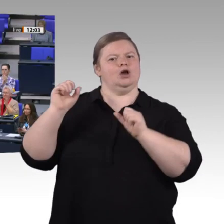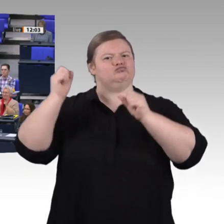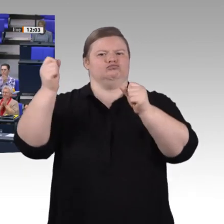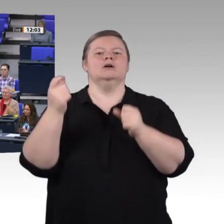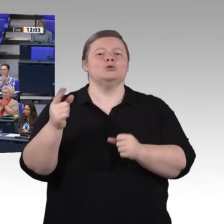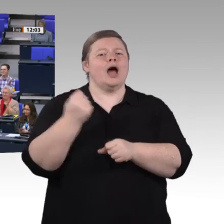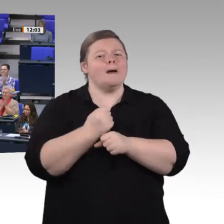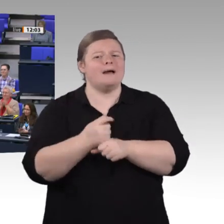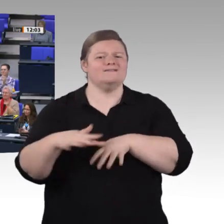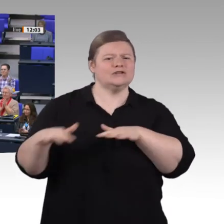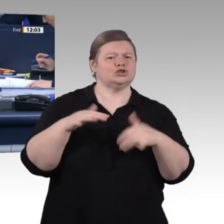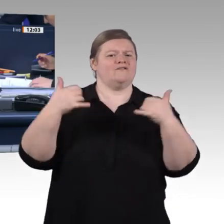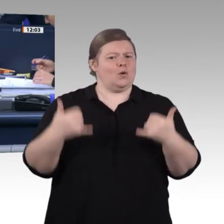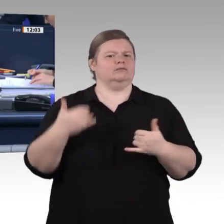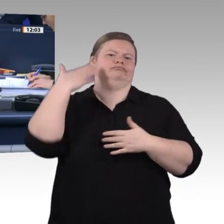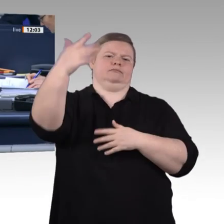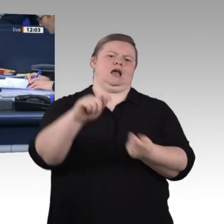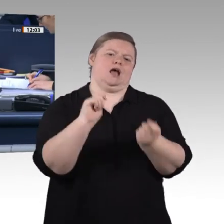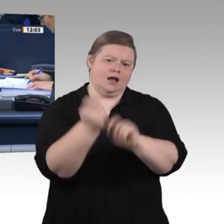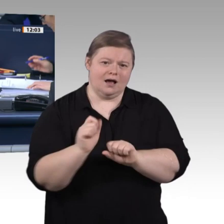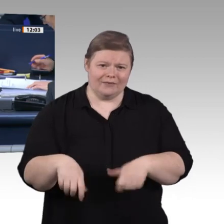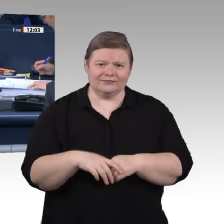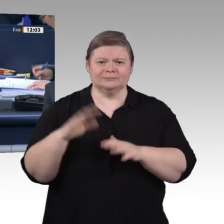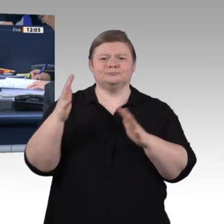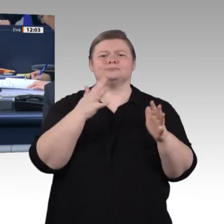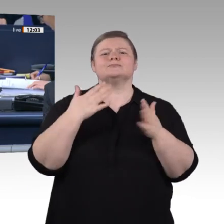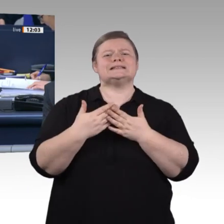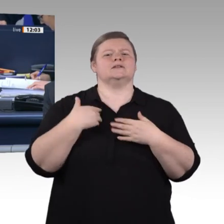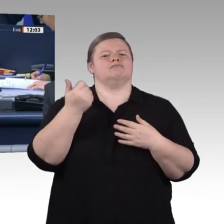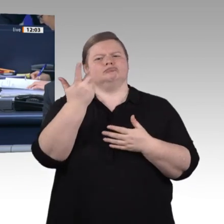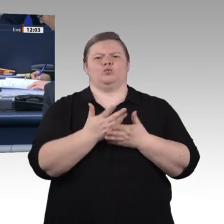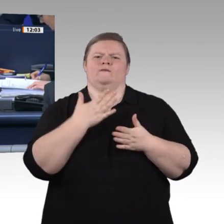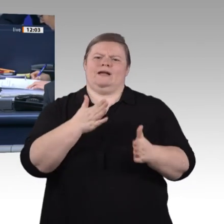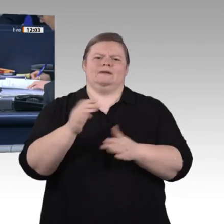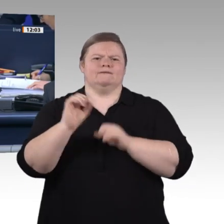Als nächste Rednerin hat das Wort die Kollegin Beate Walter-Rosenheimer, Bündnis 90/Die Grünen.